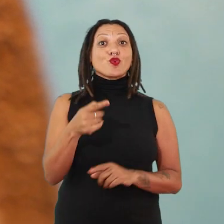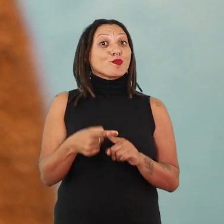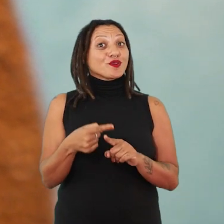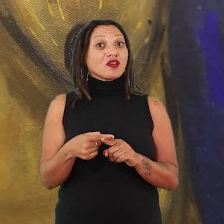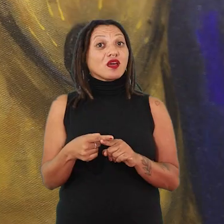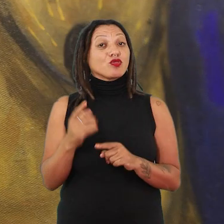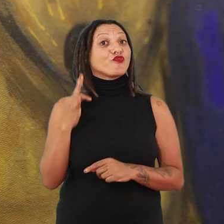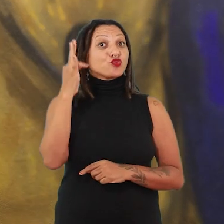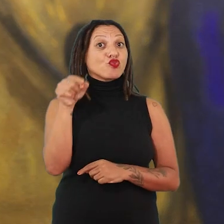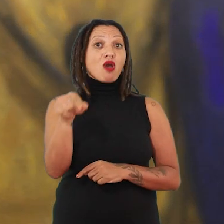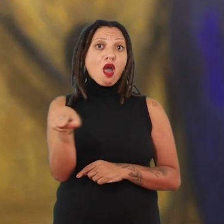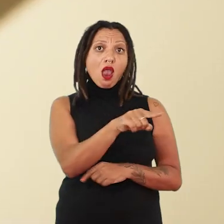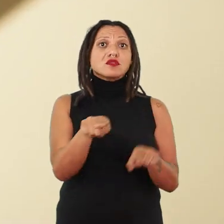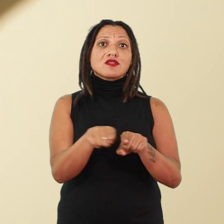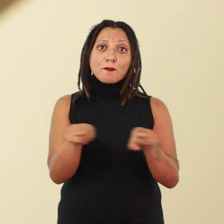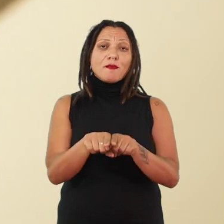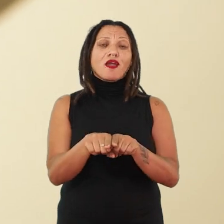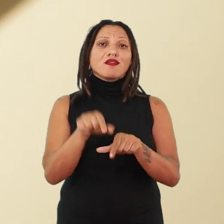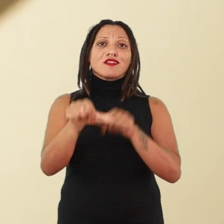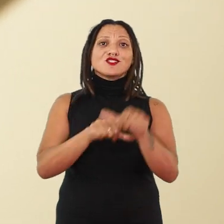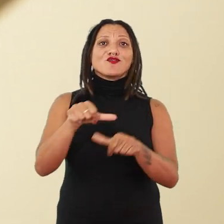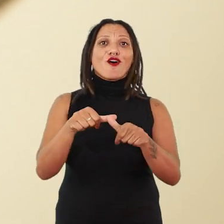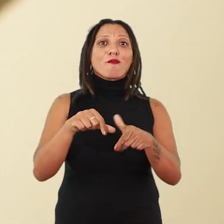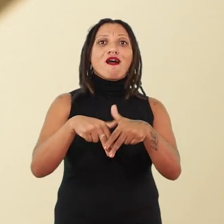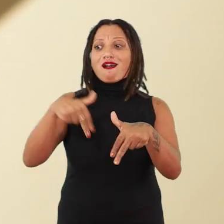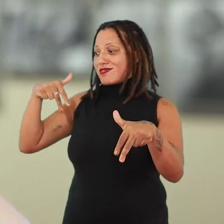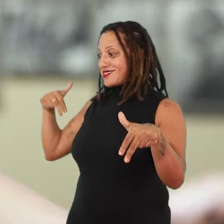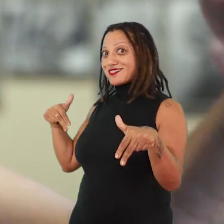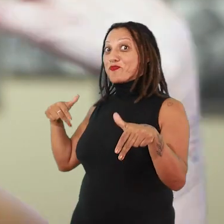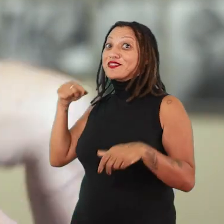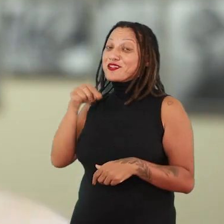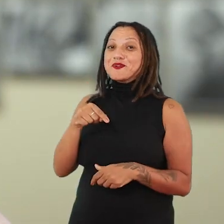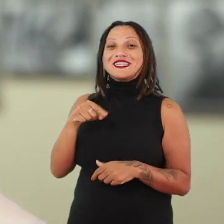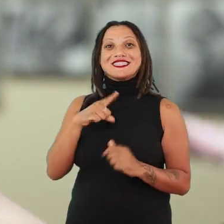porque um dia também ela se ancestralizará. Então, essa é uma exposição onde o tempo atravessa